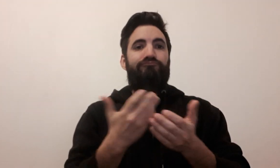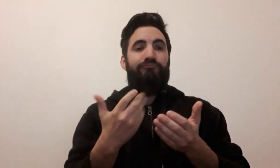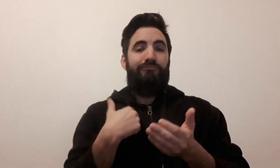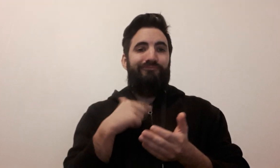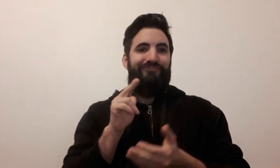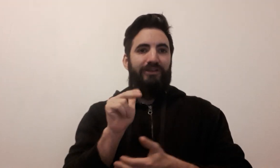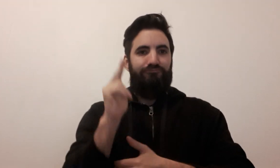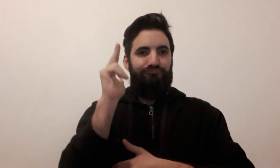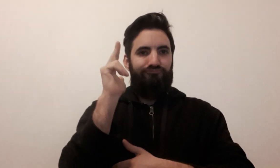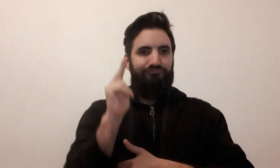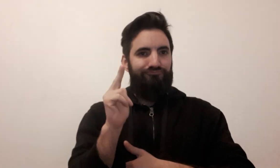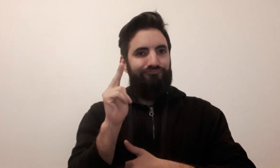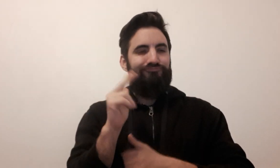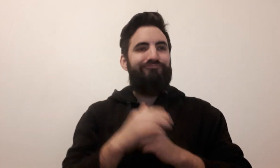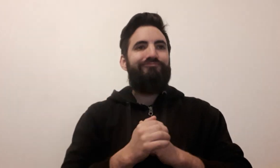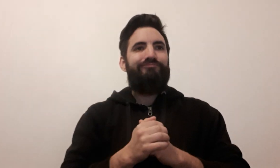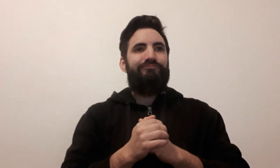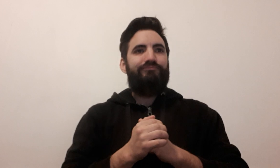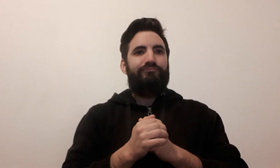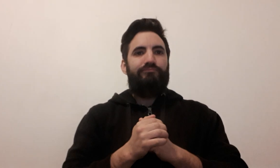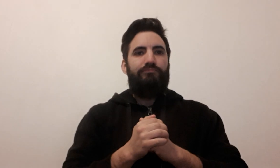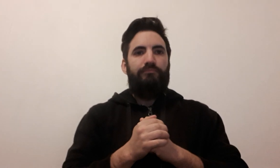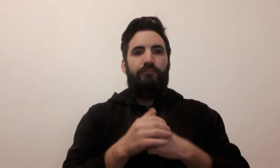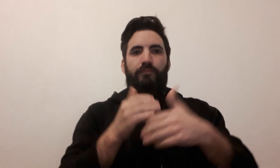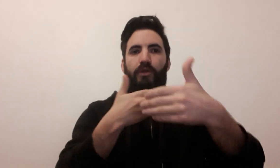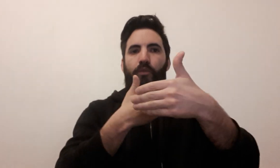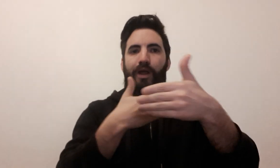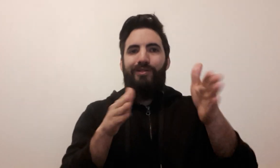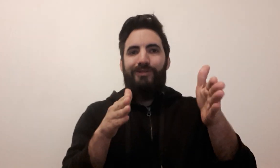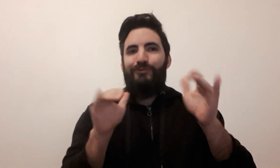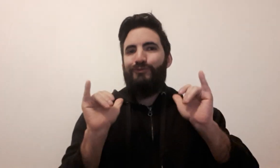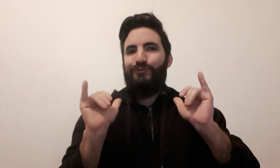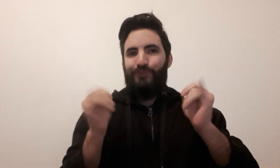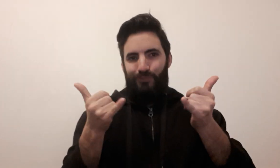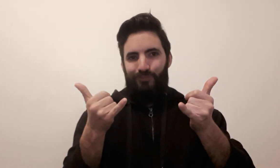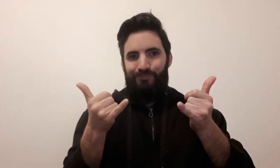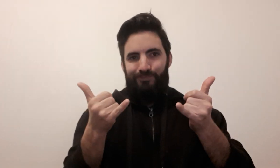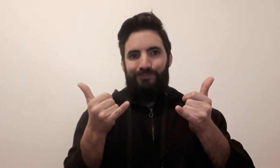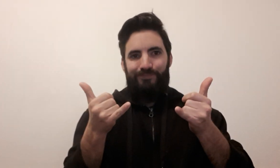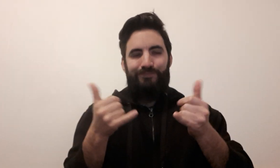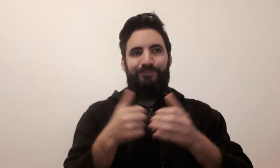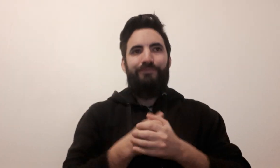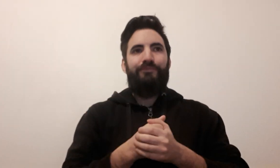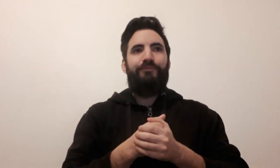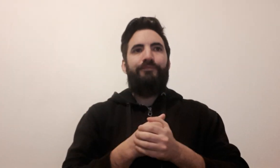C'est parti ! jeu de société